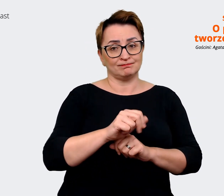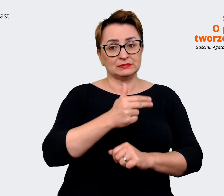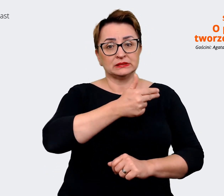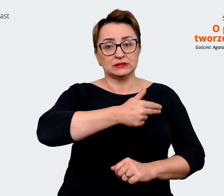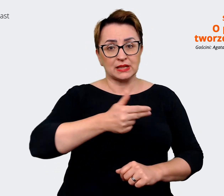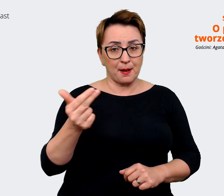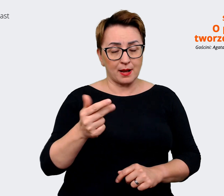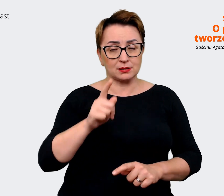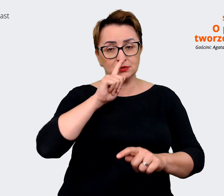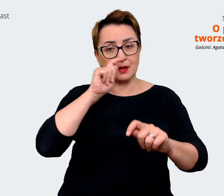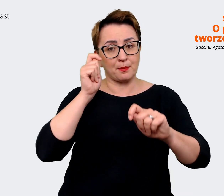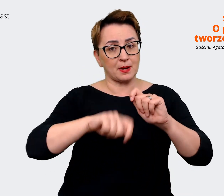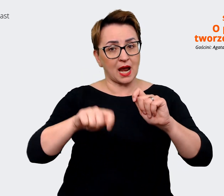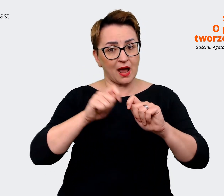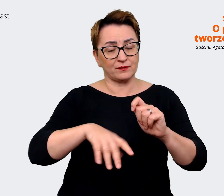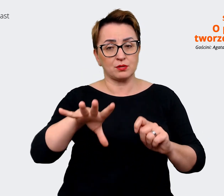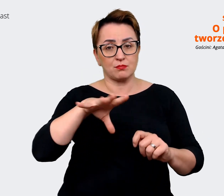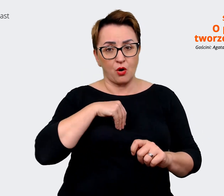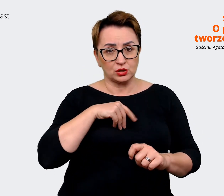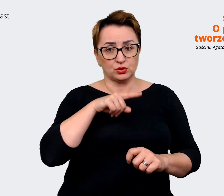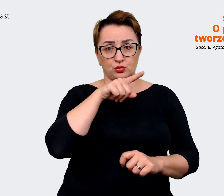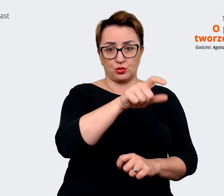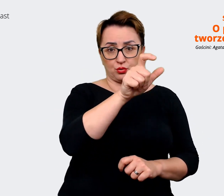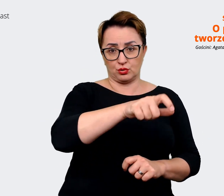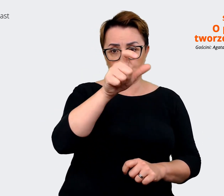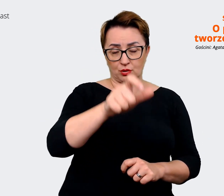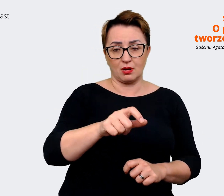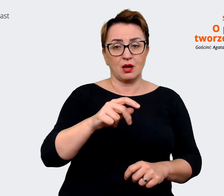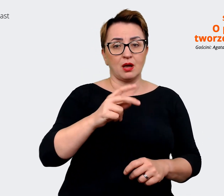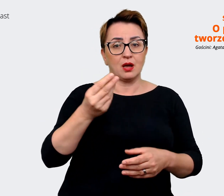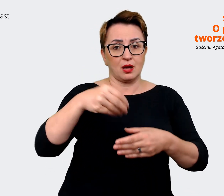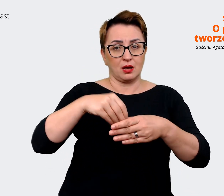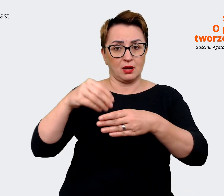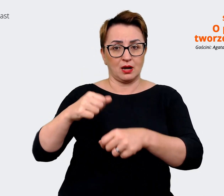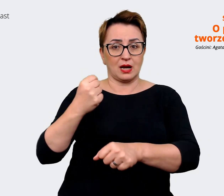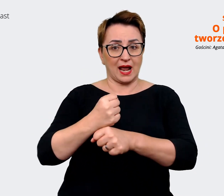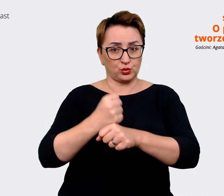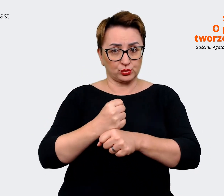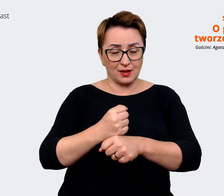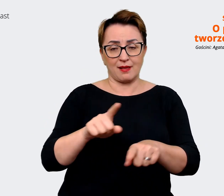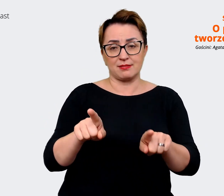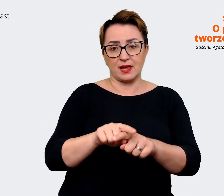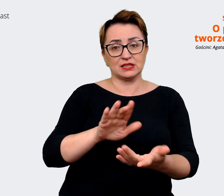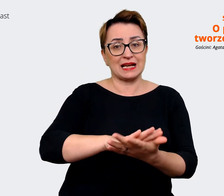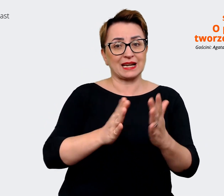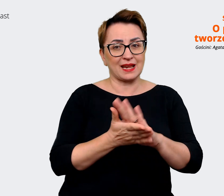rekruterów i rynek, tak jak go postrzegamy. Przynajmniej nasze grupy docelowe. I trzecia